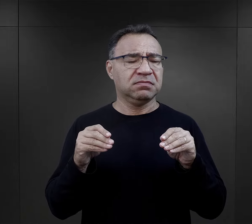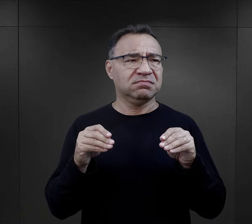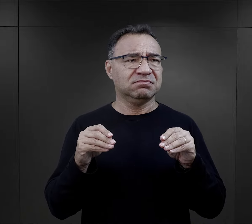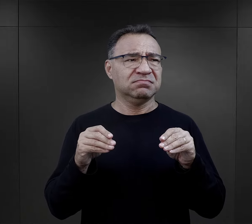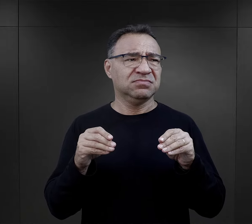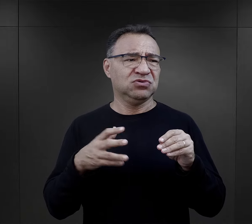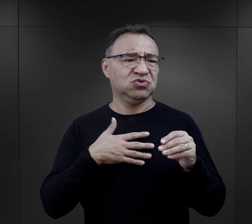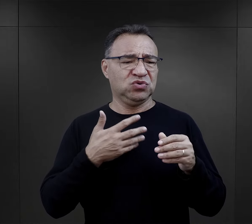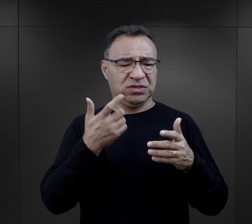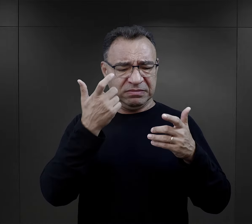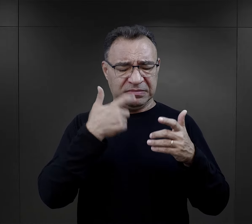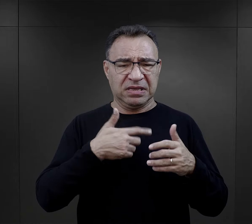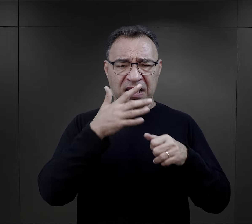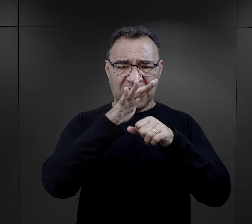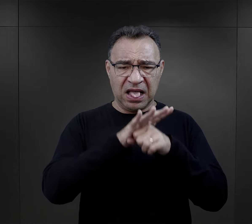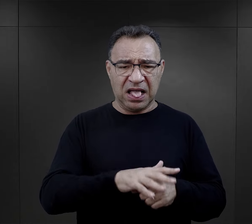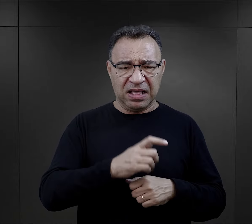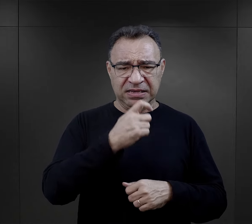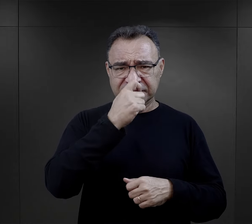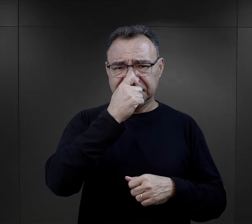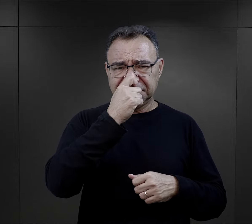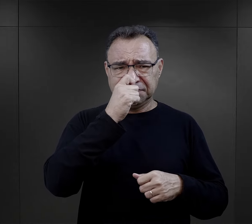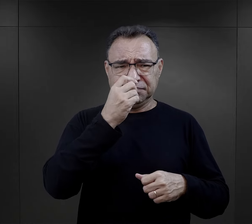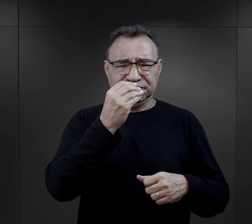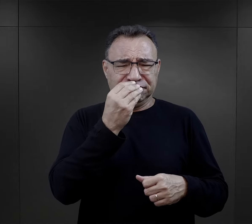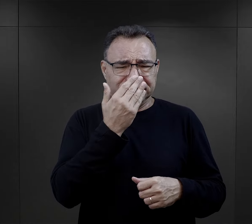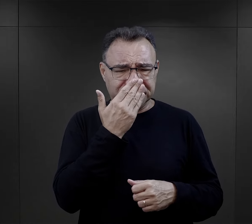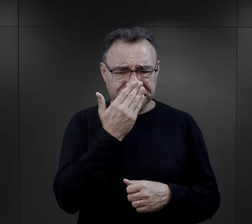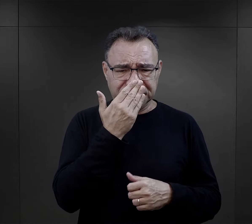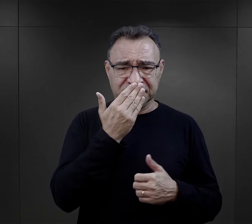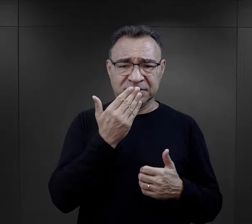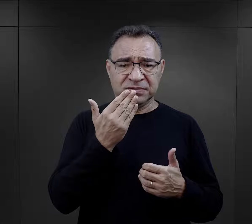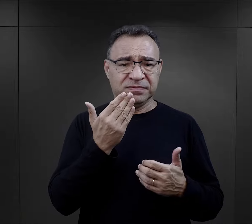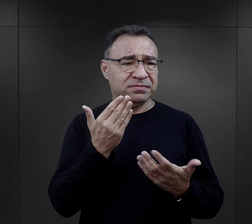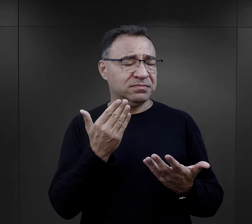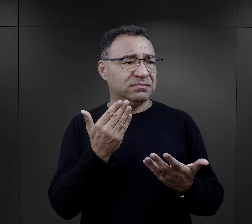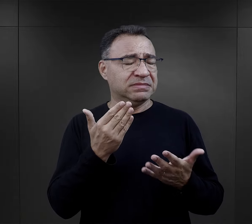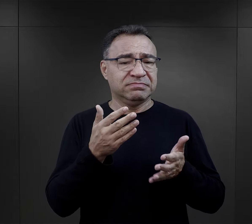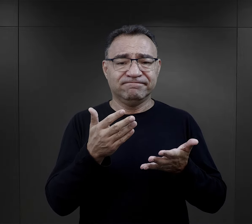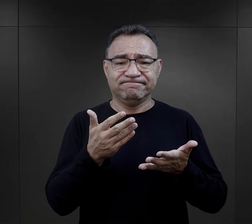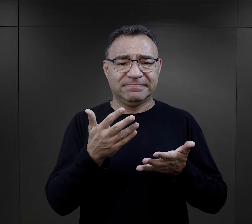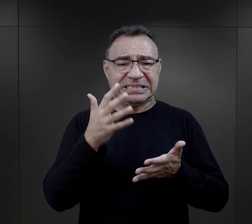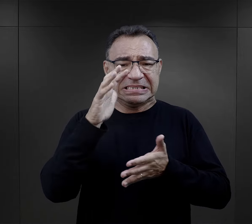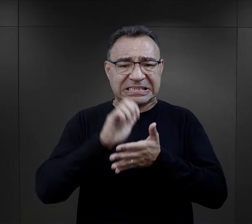to pozbawienie godności, pozbawienie tych takich elementów,